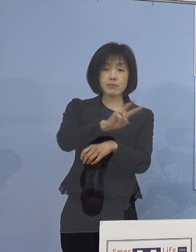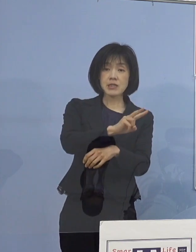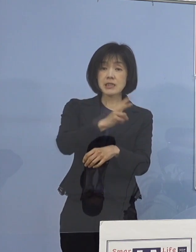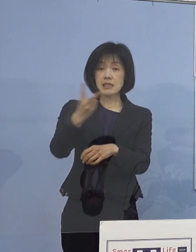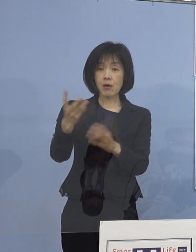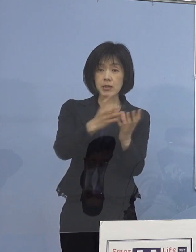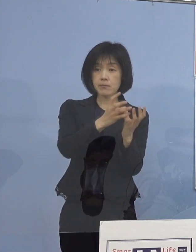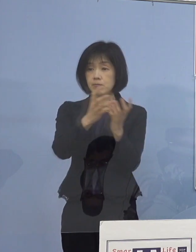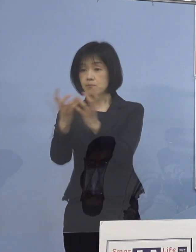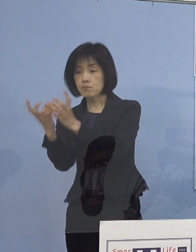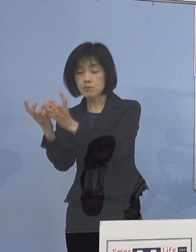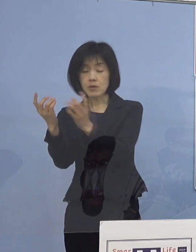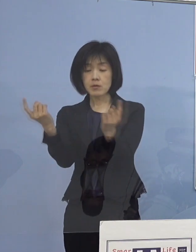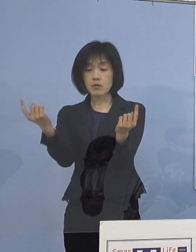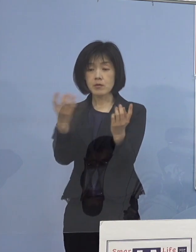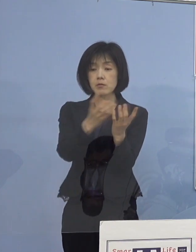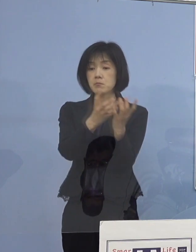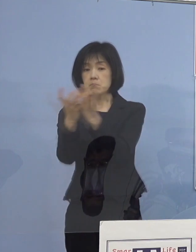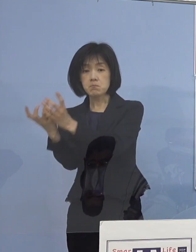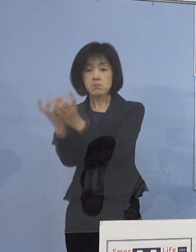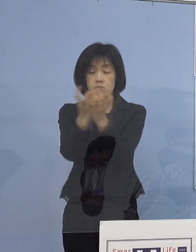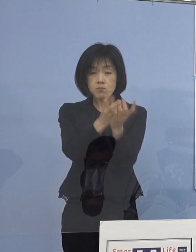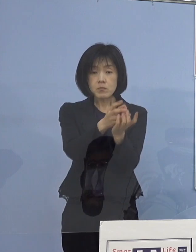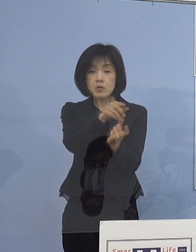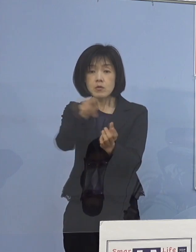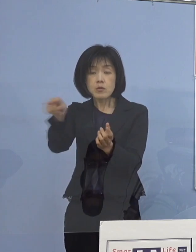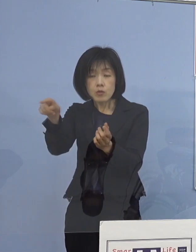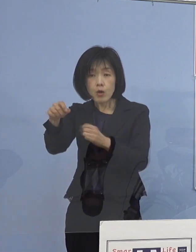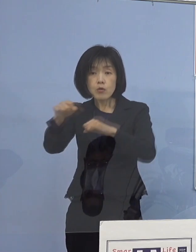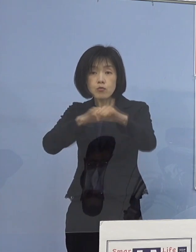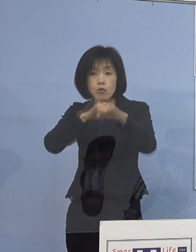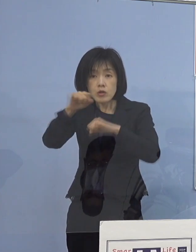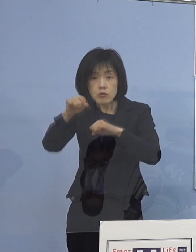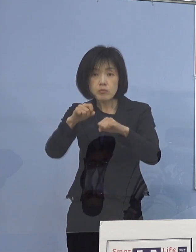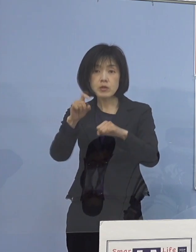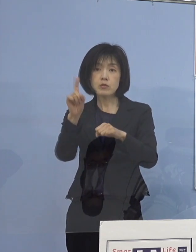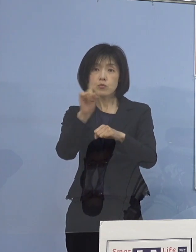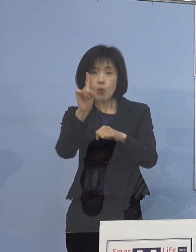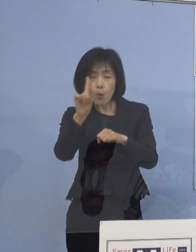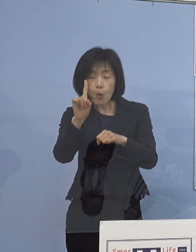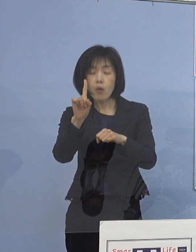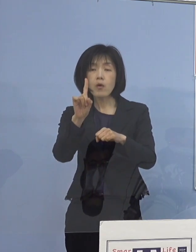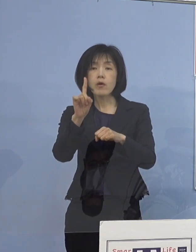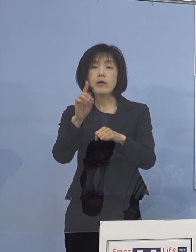具体的な取組事例も 把握することができたところであります